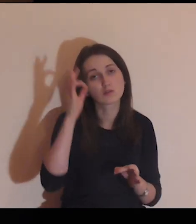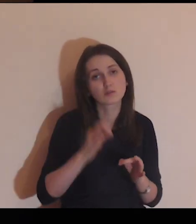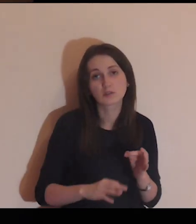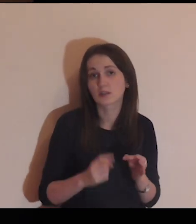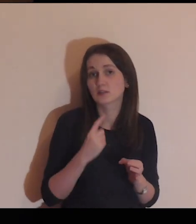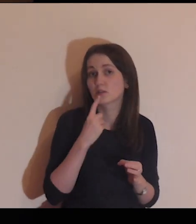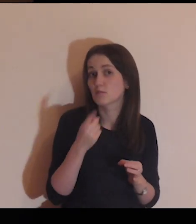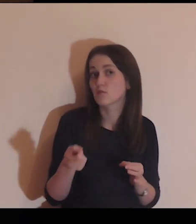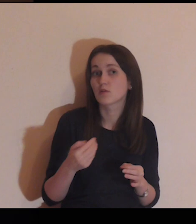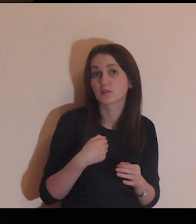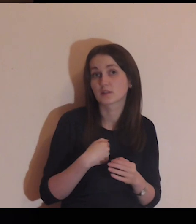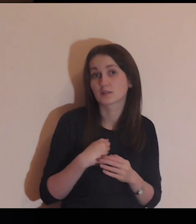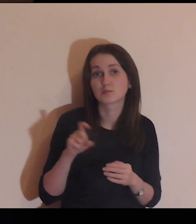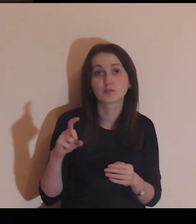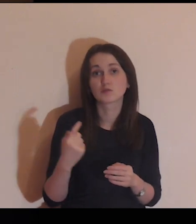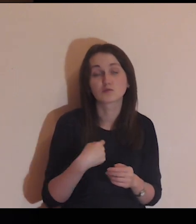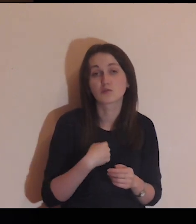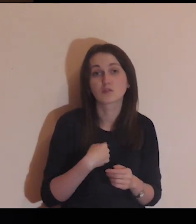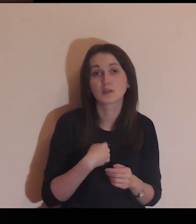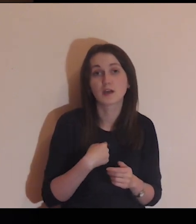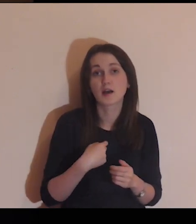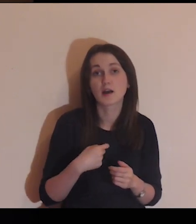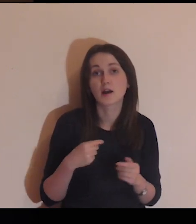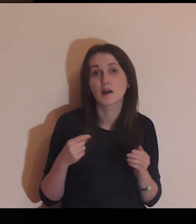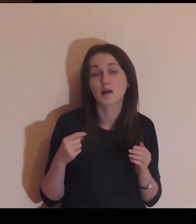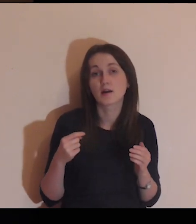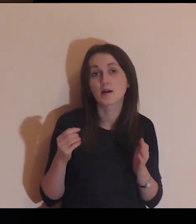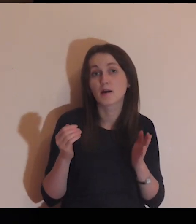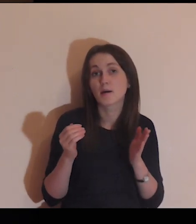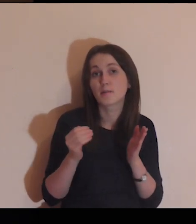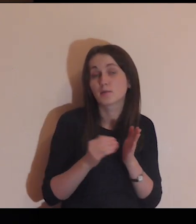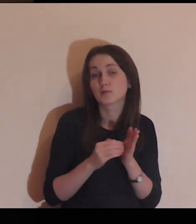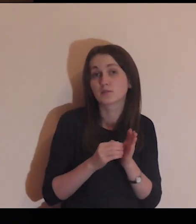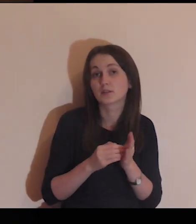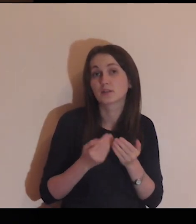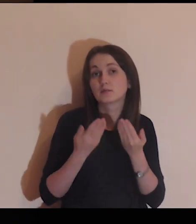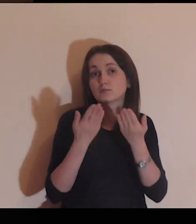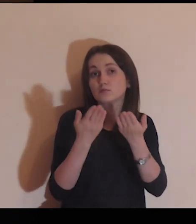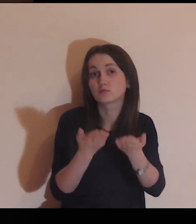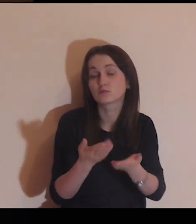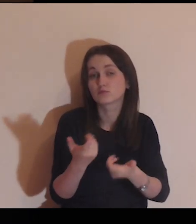i abyś konkretnie powiedział mi, co ja tym osobom powinienem zrobić,